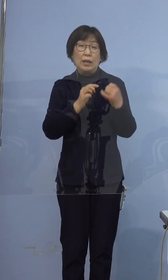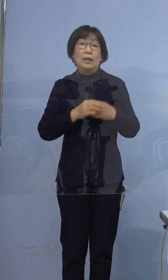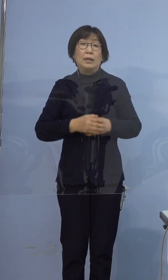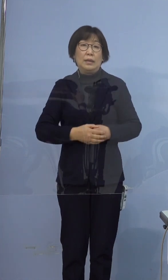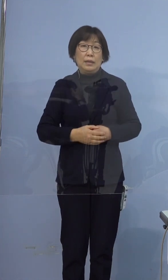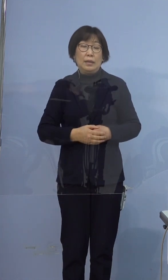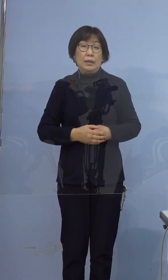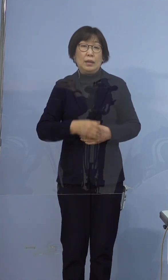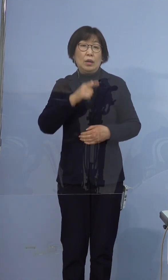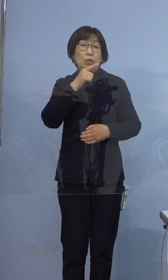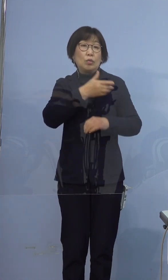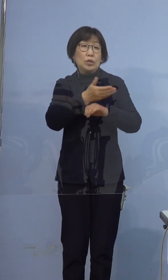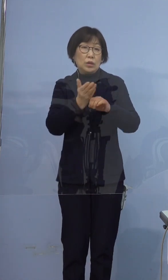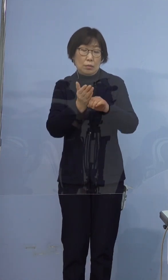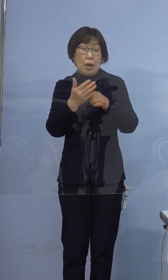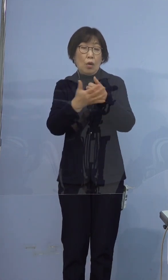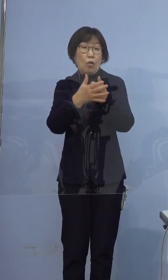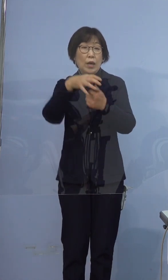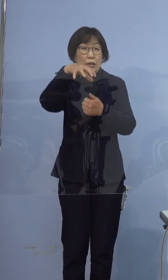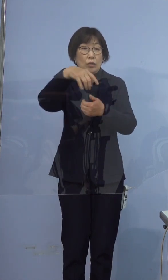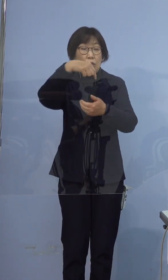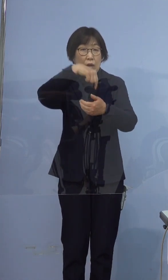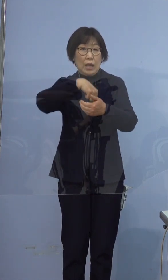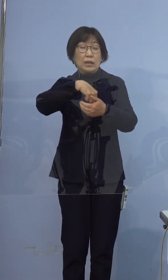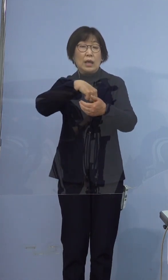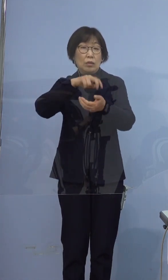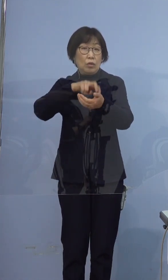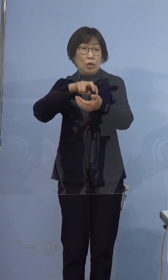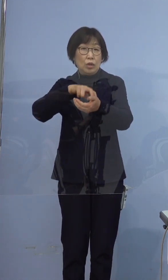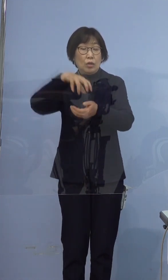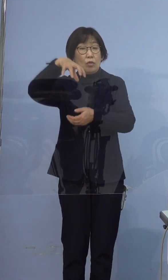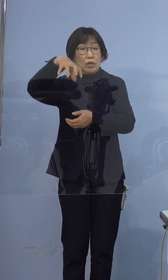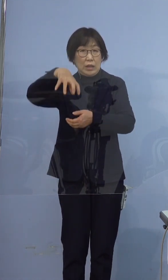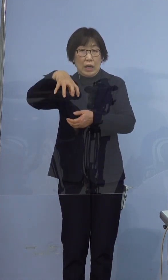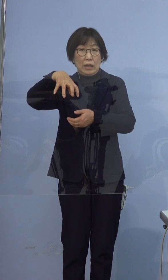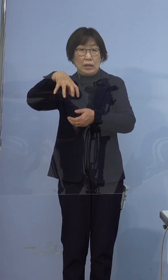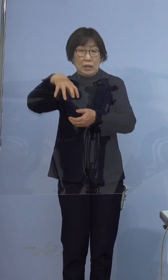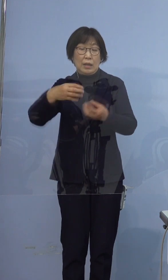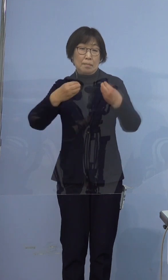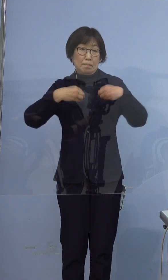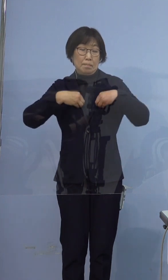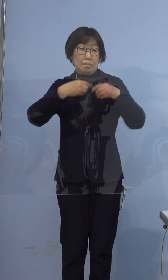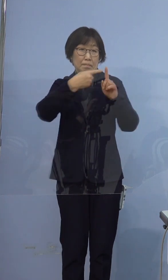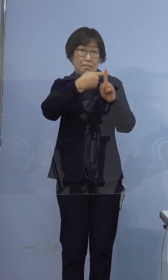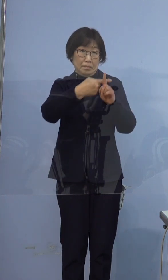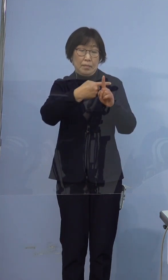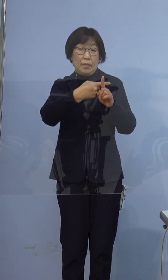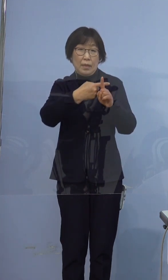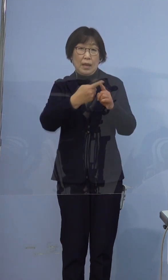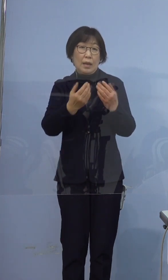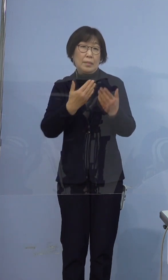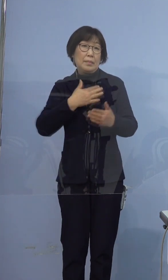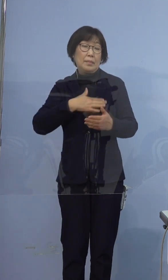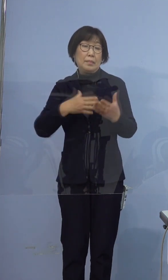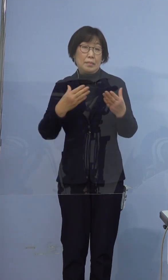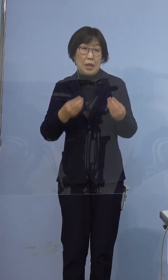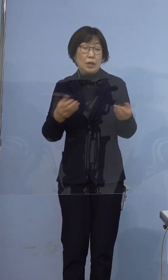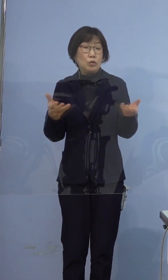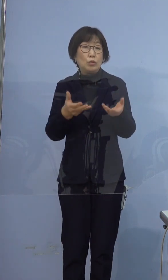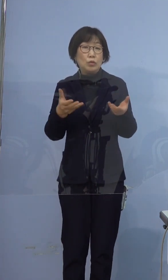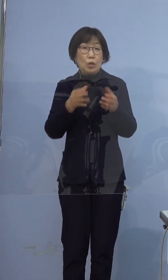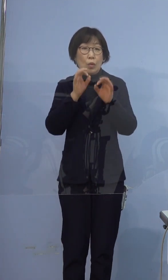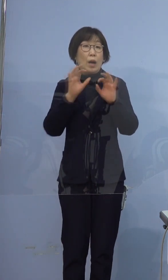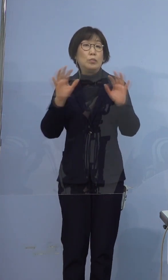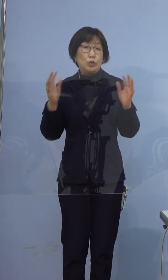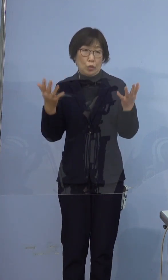徳島保険所管内の医療機関において 陽性が確認されました 職業は無職です